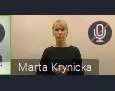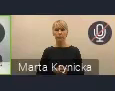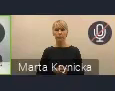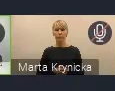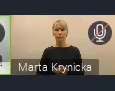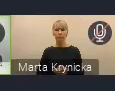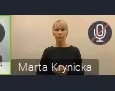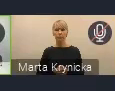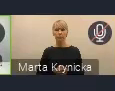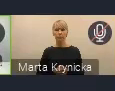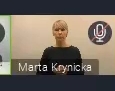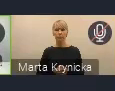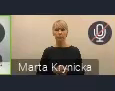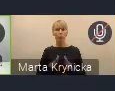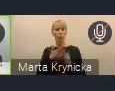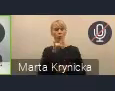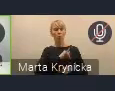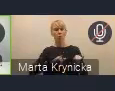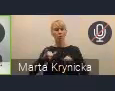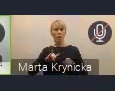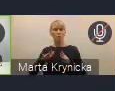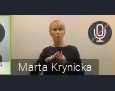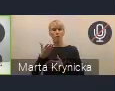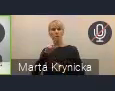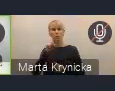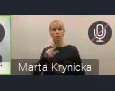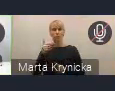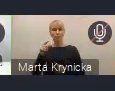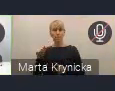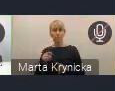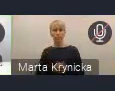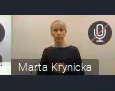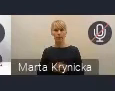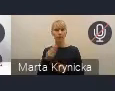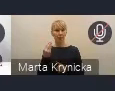Zarząd Związku Miast Polskich jeszcze trochę wzbogaci